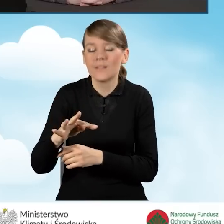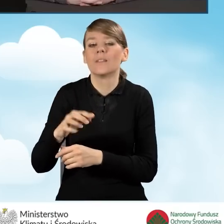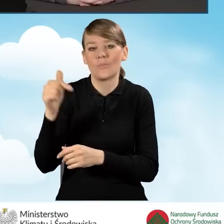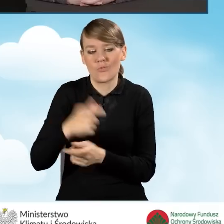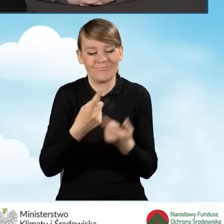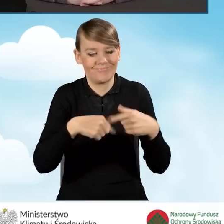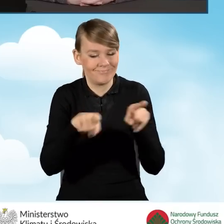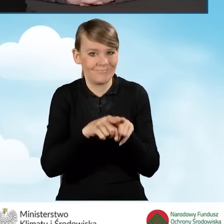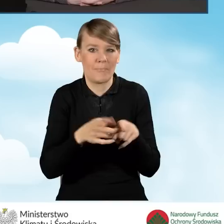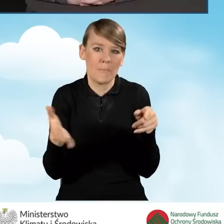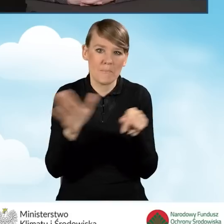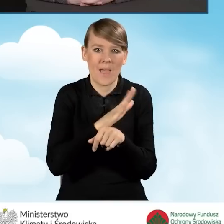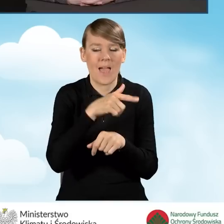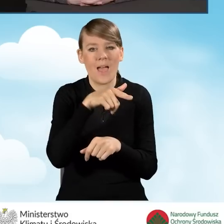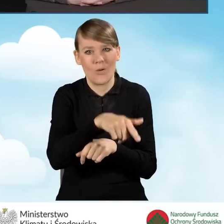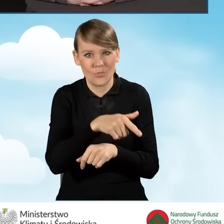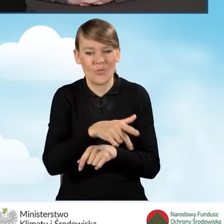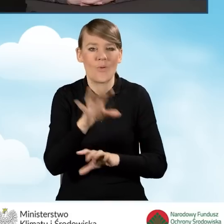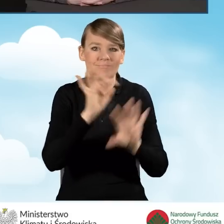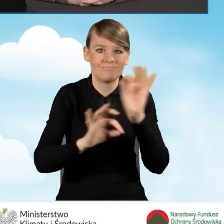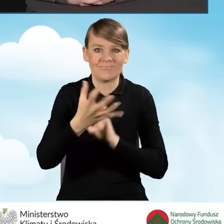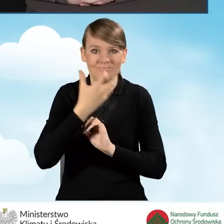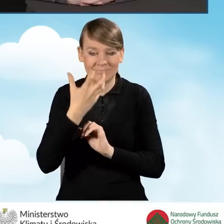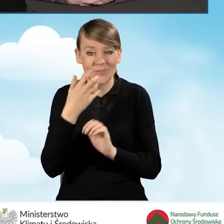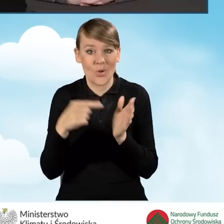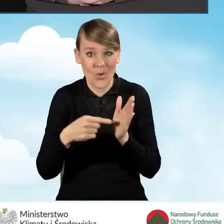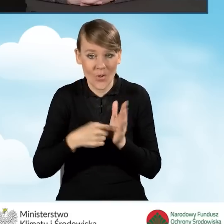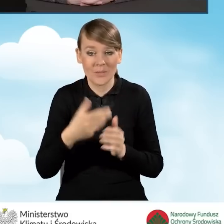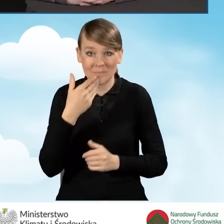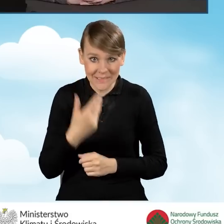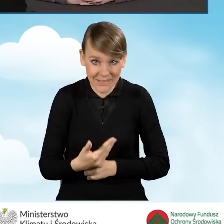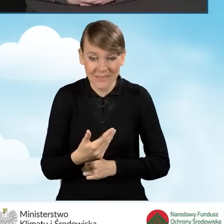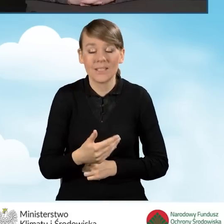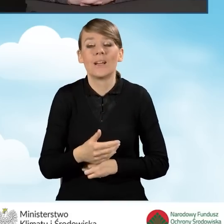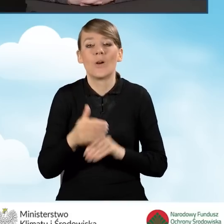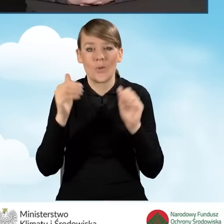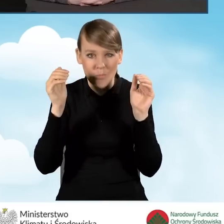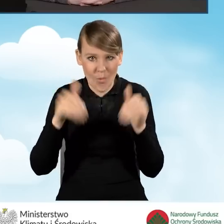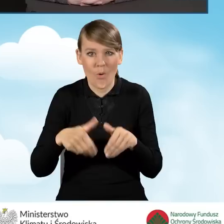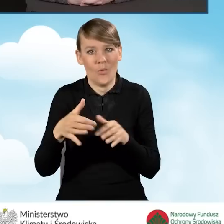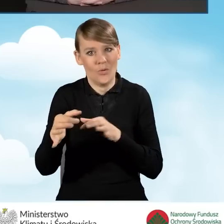Dzięki temu, tak jak już powiedziałam, można nawet oszczędzić na ogrzewaniu.